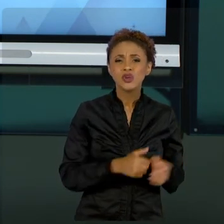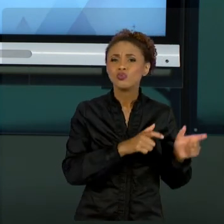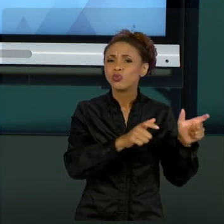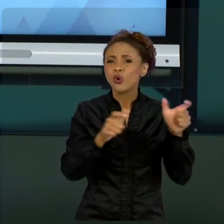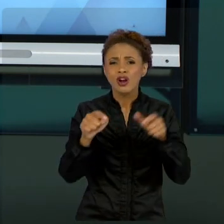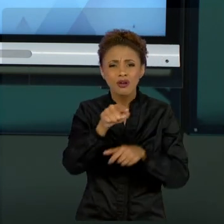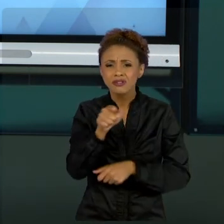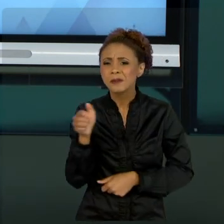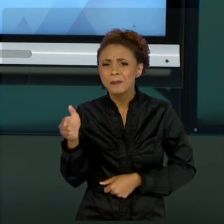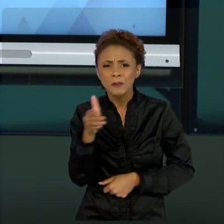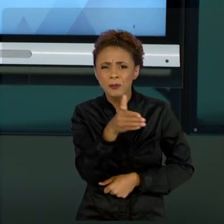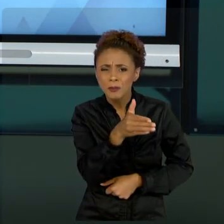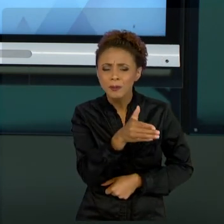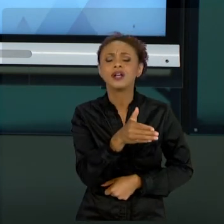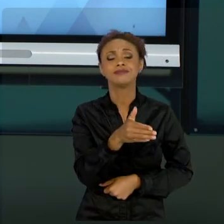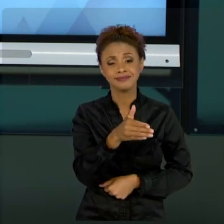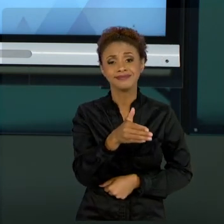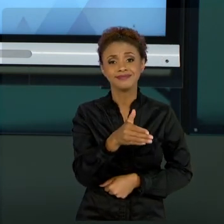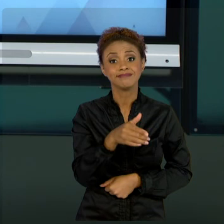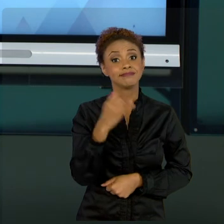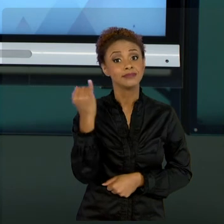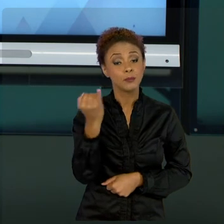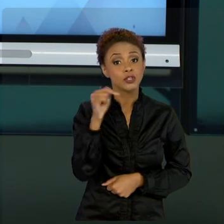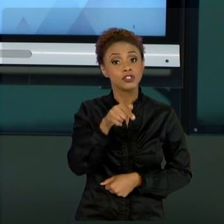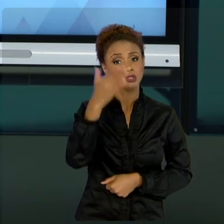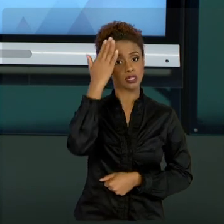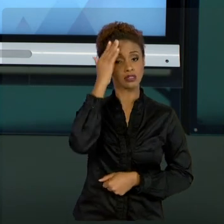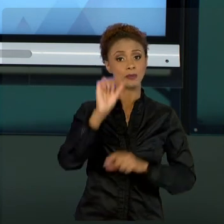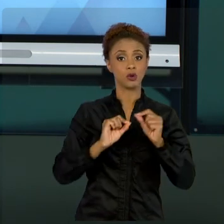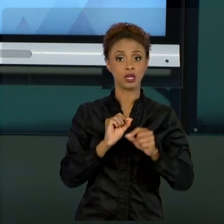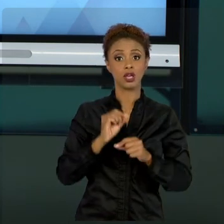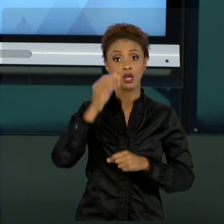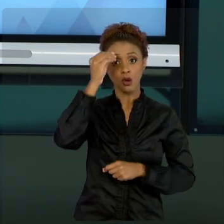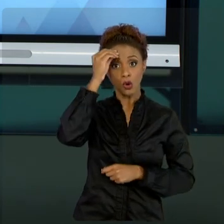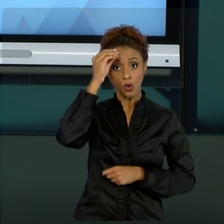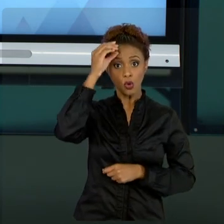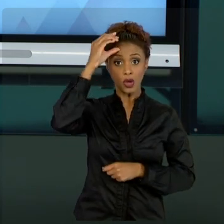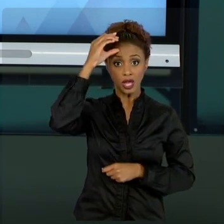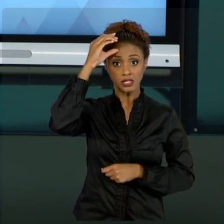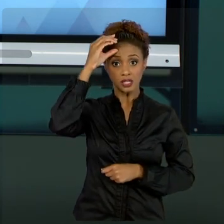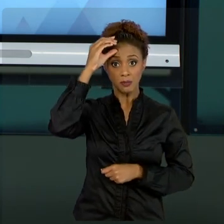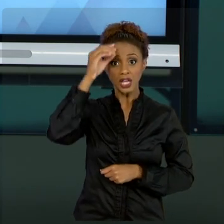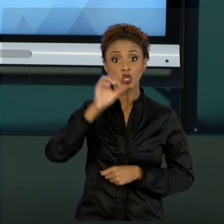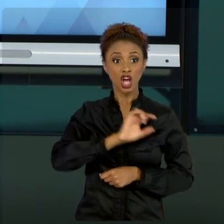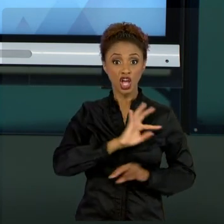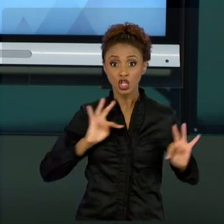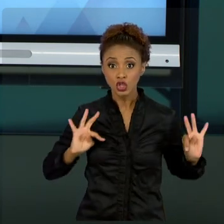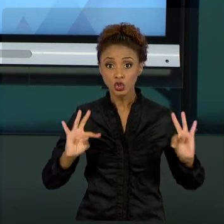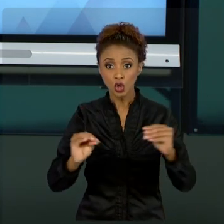CONHECIMENTO É CONSTRUÍDO, NINGUÉM É DETENTOR DESSE CONHECIMENTO ABSOLUTO. O QUE EU TRAGO PARA